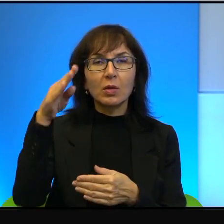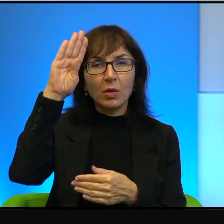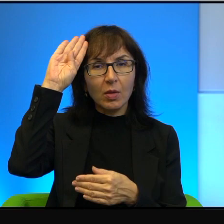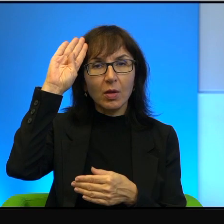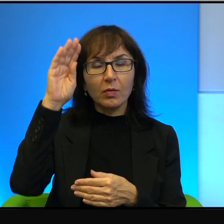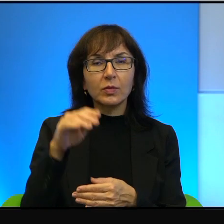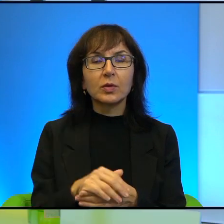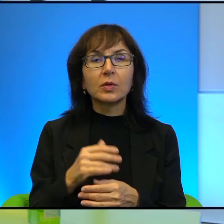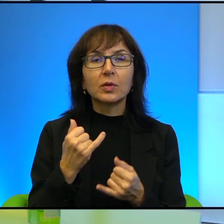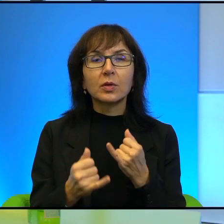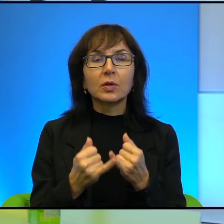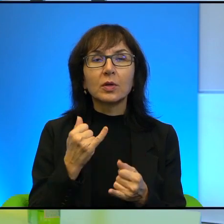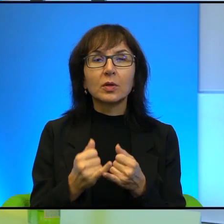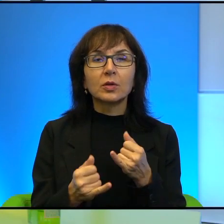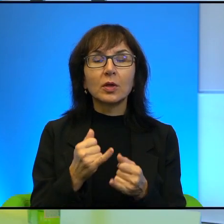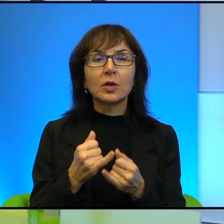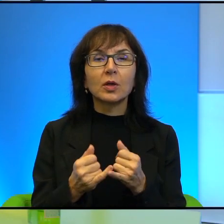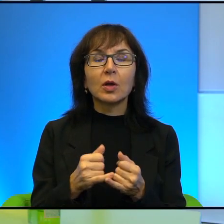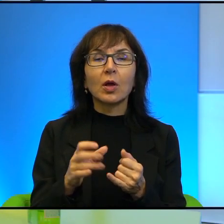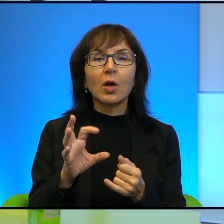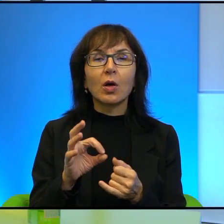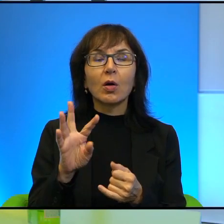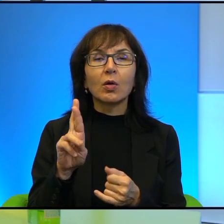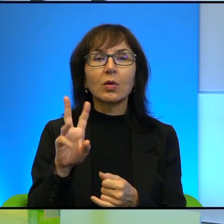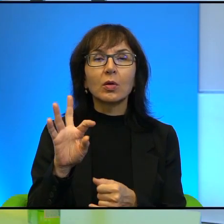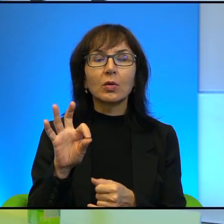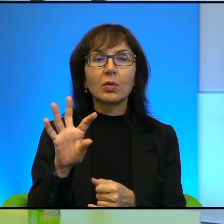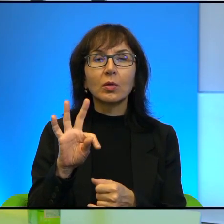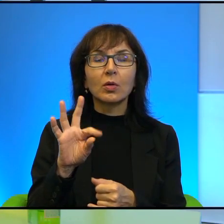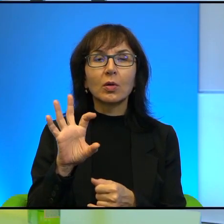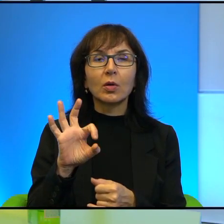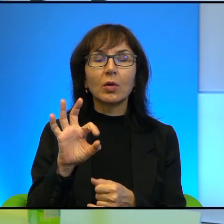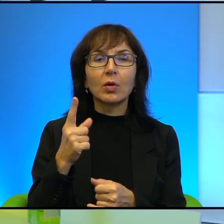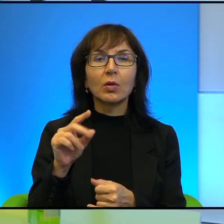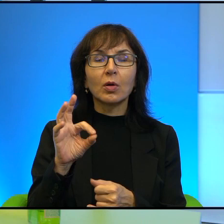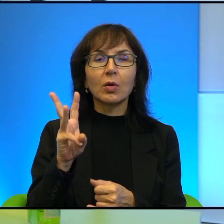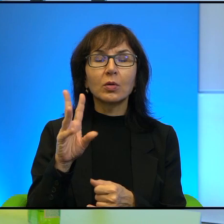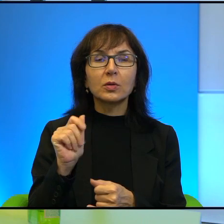Ale jeśli ultraortodoksi mają przejąć jakby władzę w Izraelu, może tak się nie